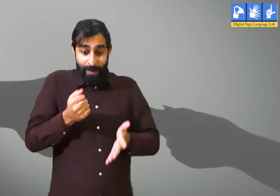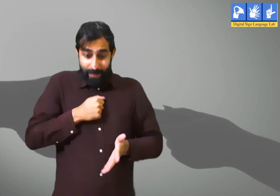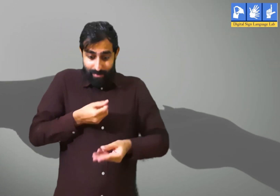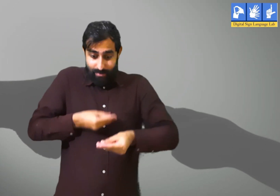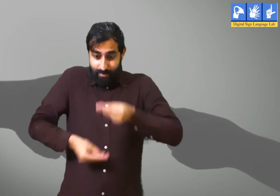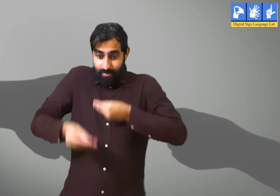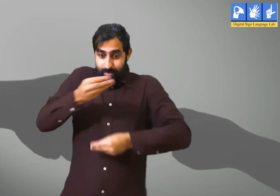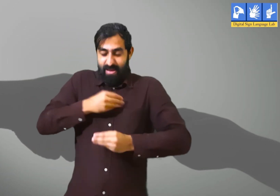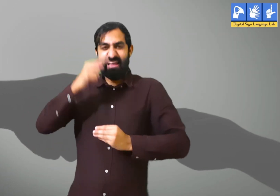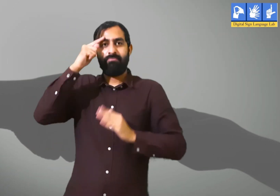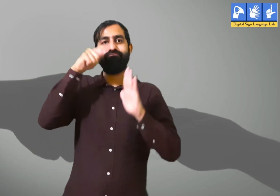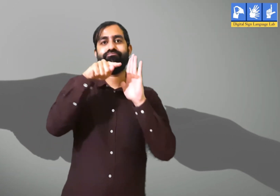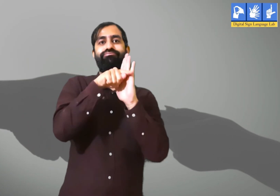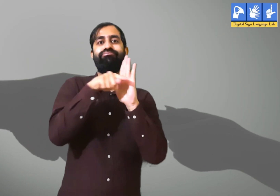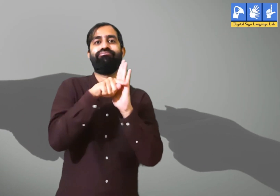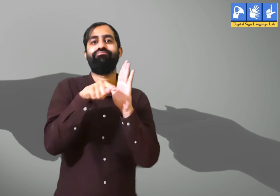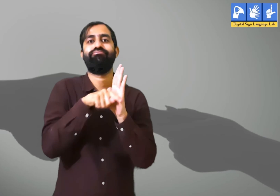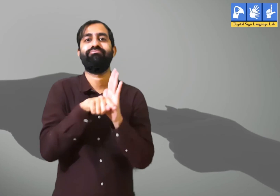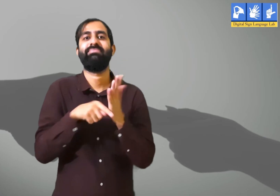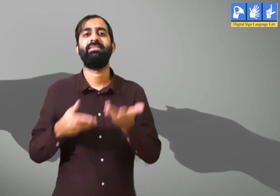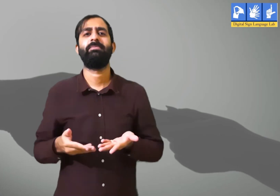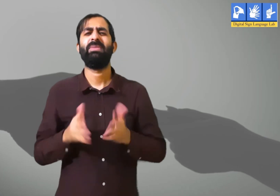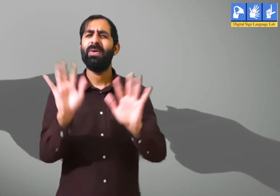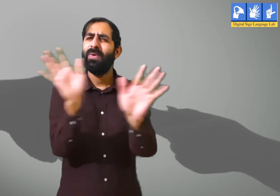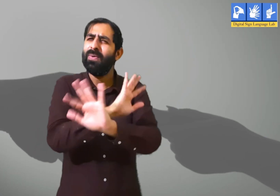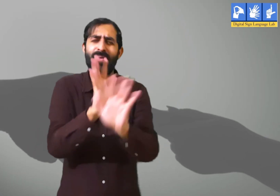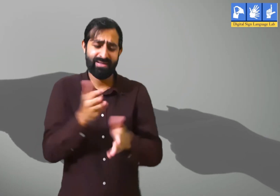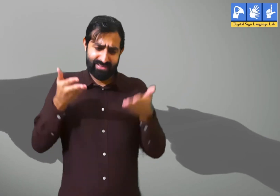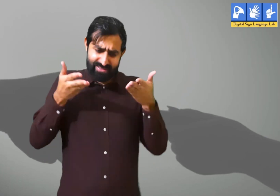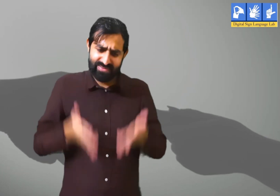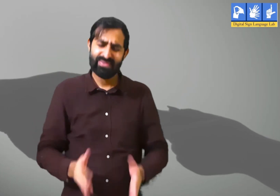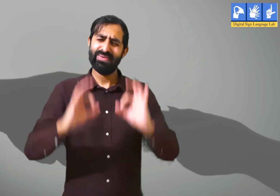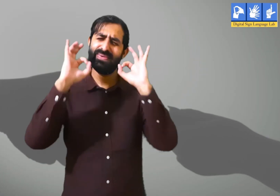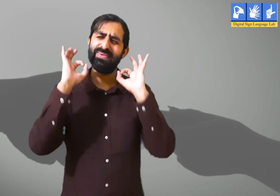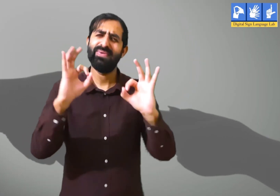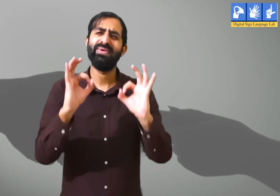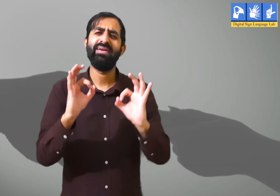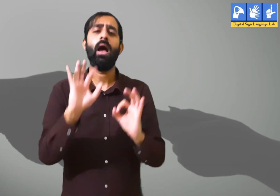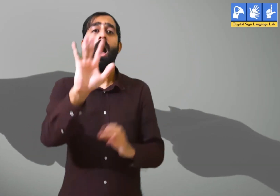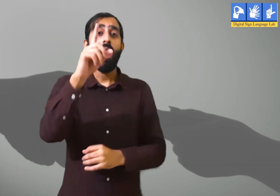इससे व्यक्ति के अंदर नकारात्मकता बढ़ती हैं। इसलिए यह नहीं करना चाहिए।